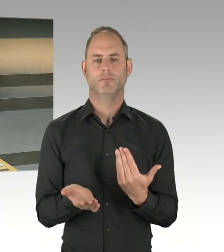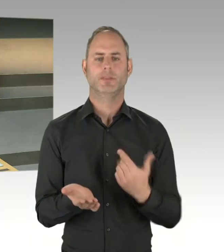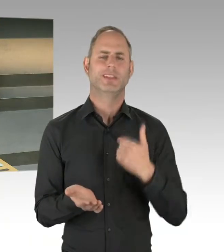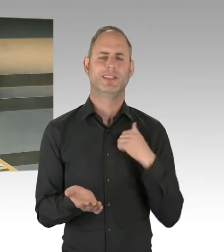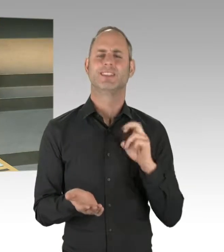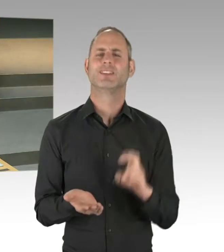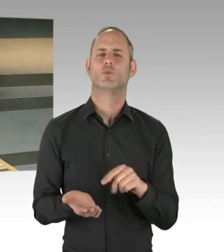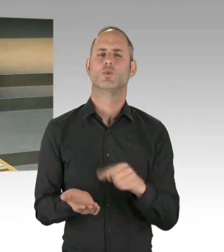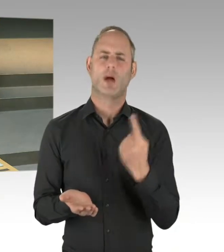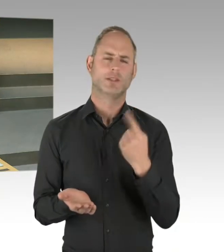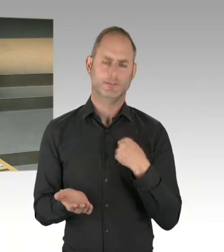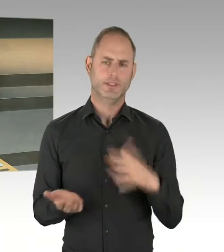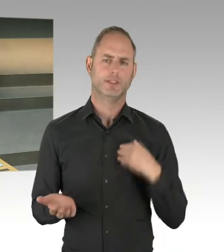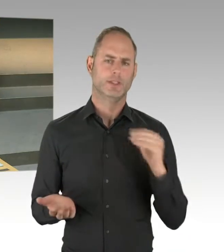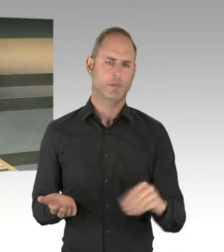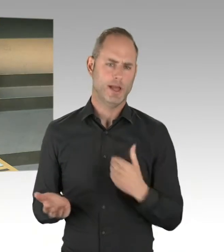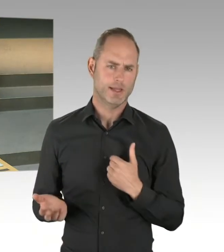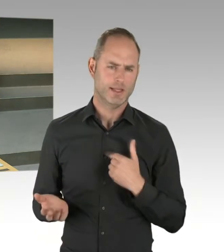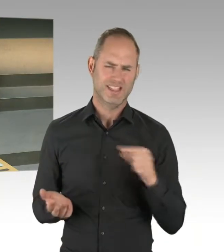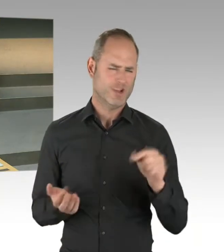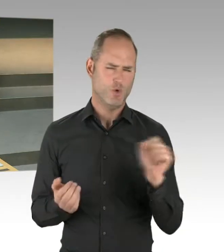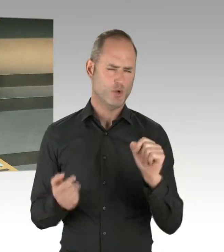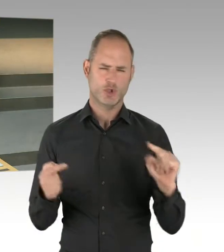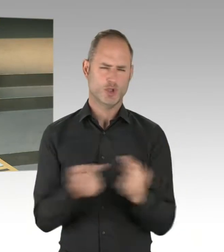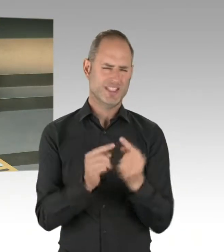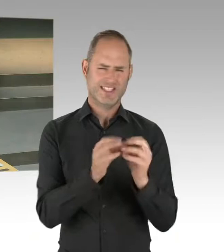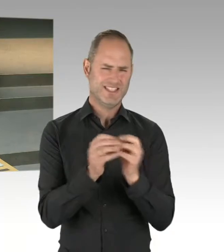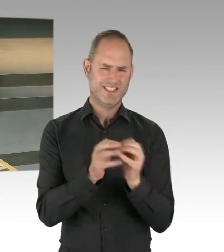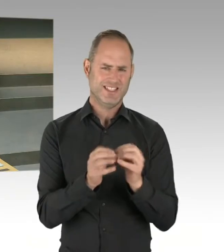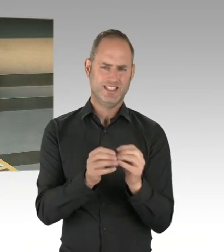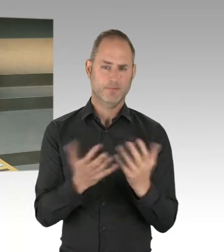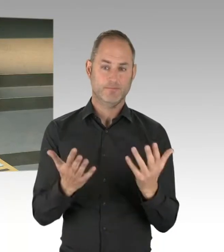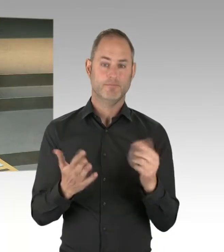es gibt Dinge, die sind da nicht ganz einfach zu organisieren, aber wir wollen gemeinsam diesen Weg gehen.